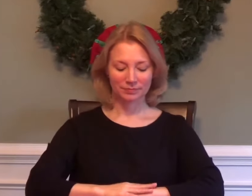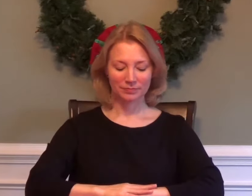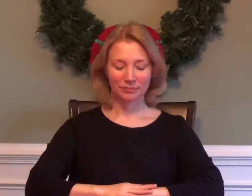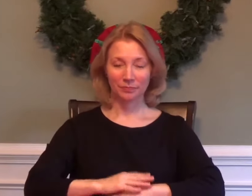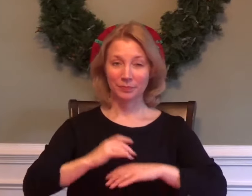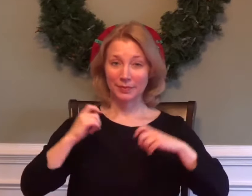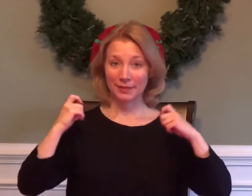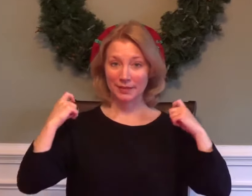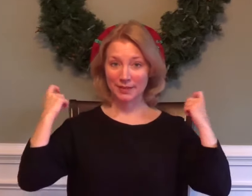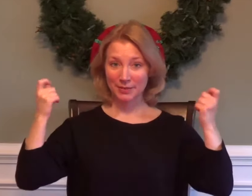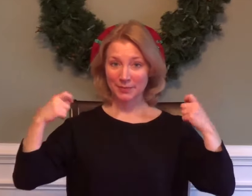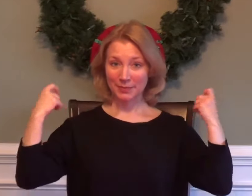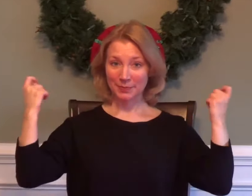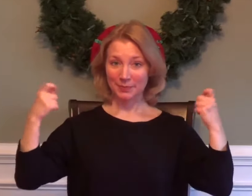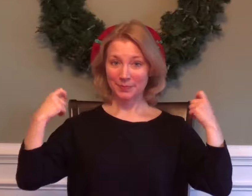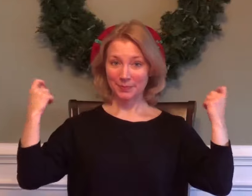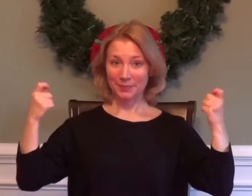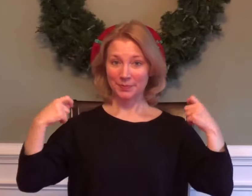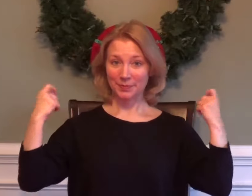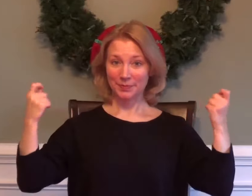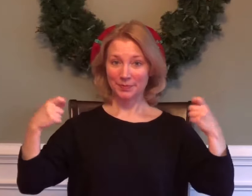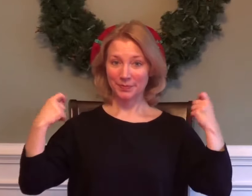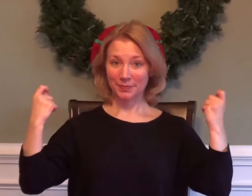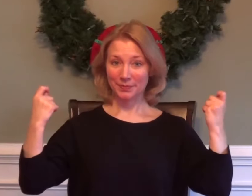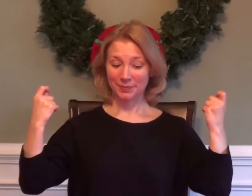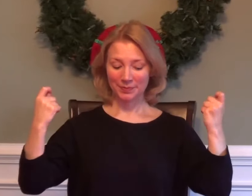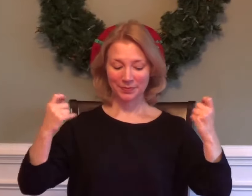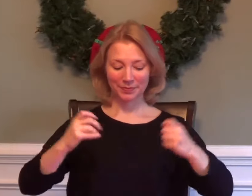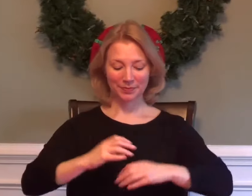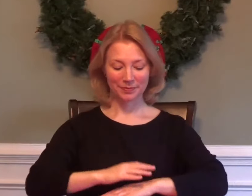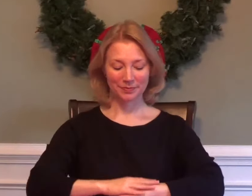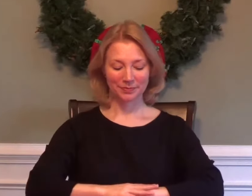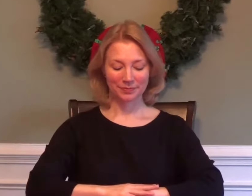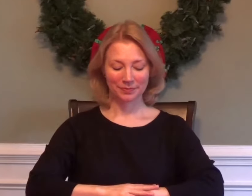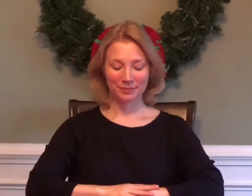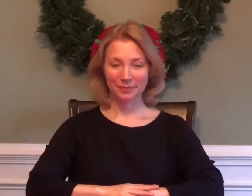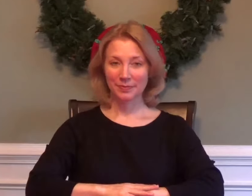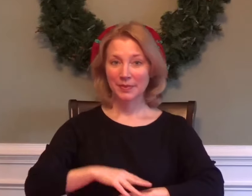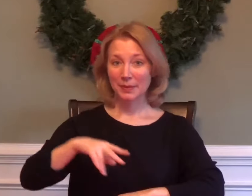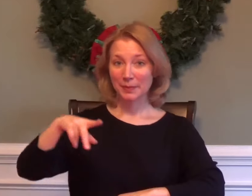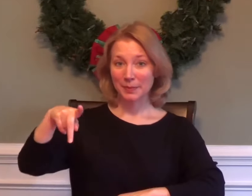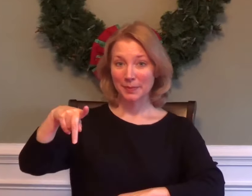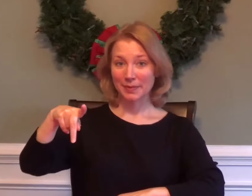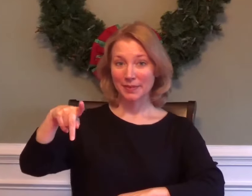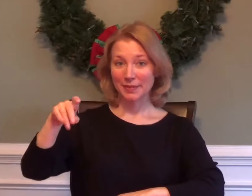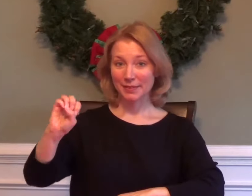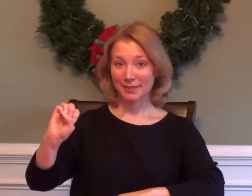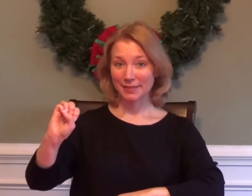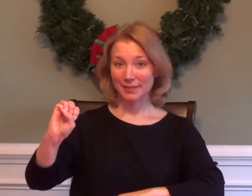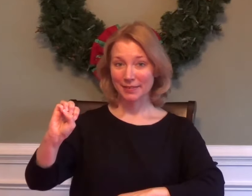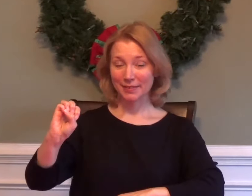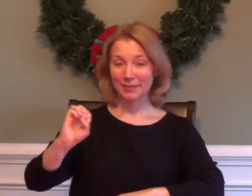GYM P.E.